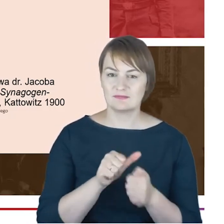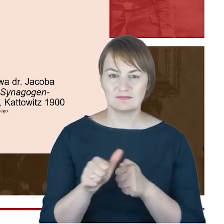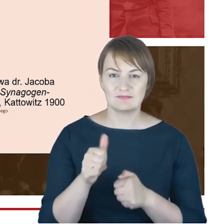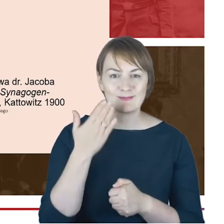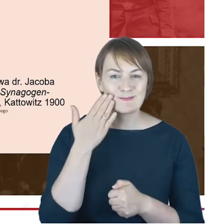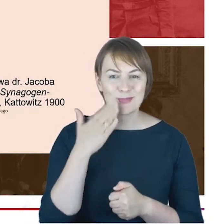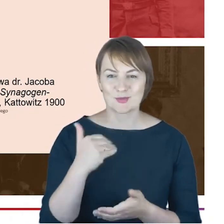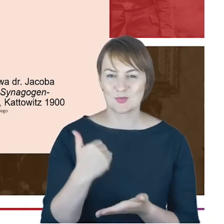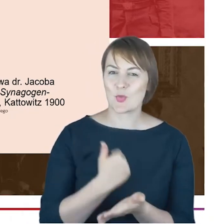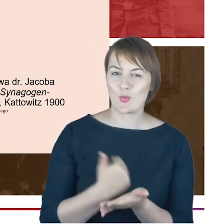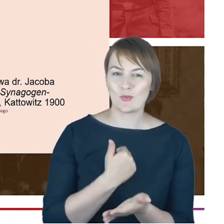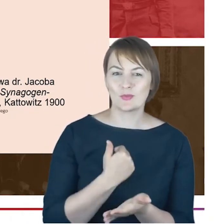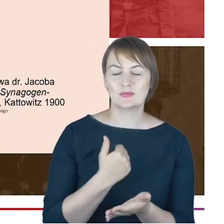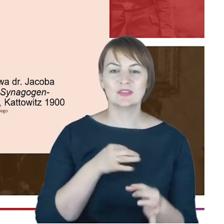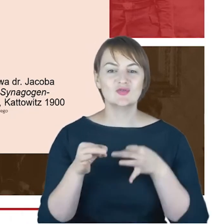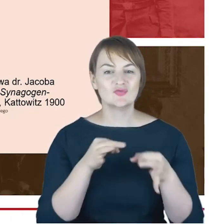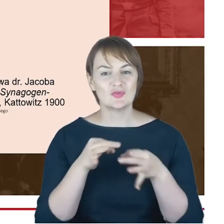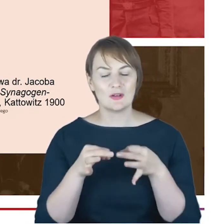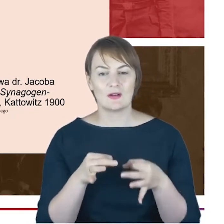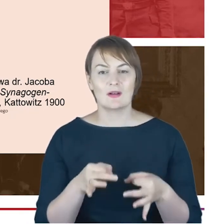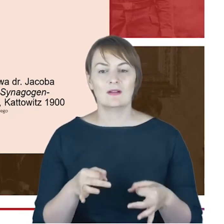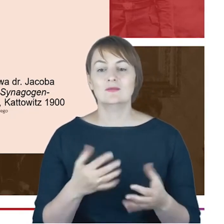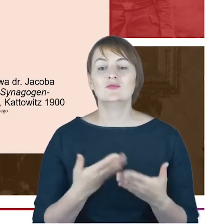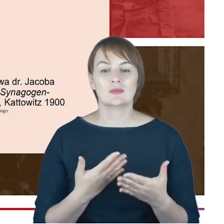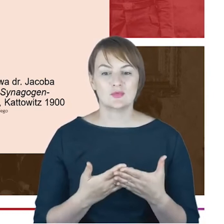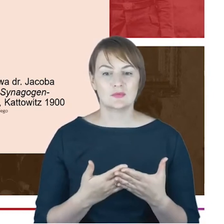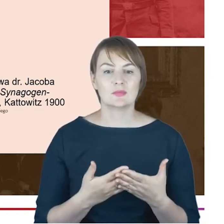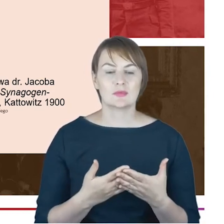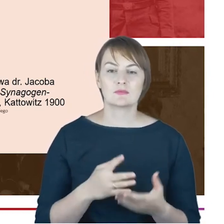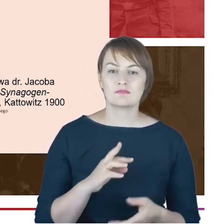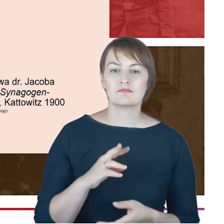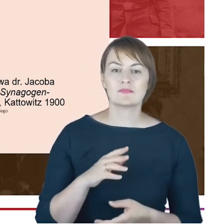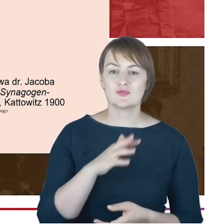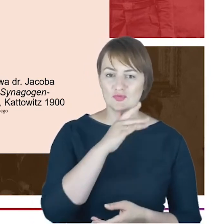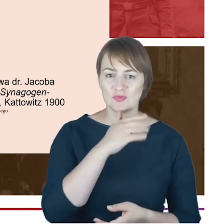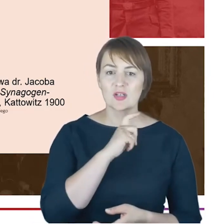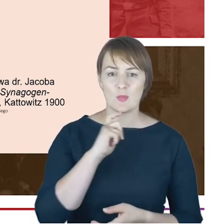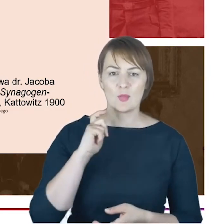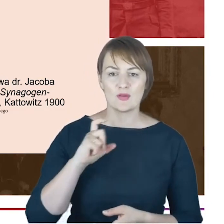dlatego,żę Rabin Cohn bazował na takich źródłach archiwalnych, z których nie wszystkie, nawet w Berlinie